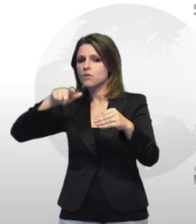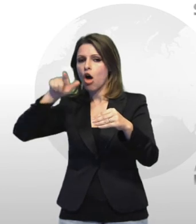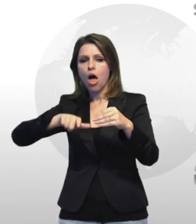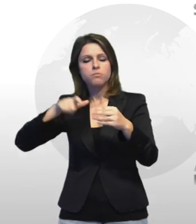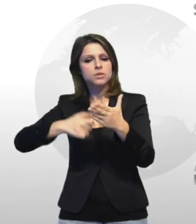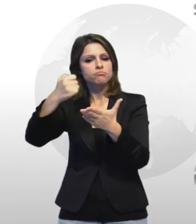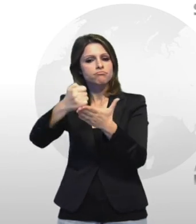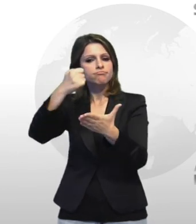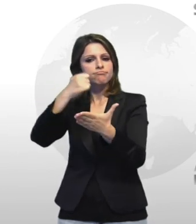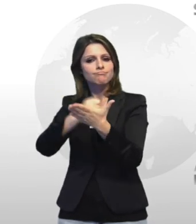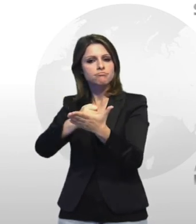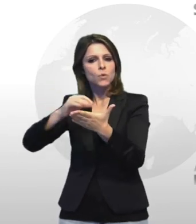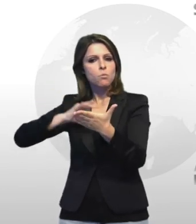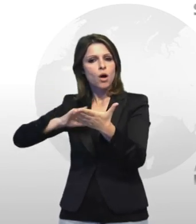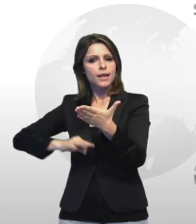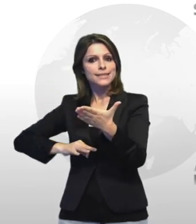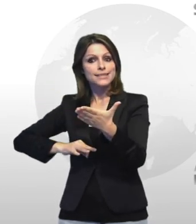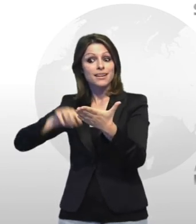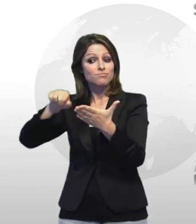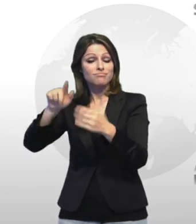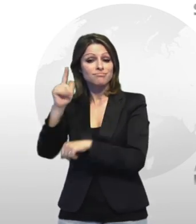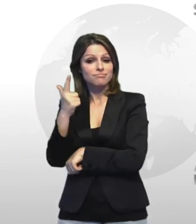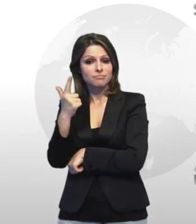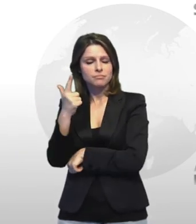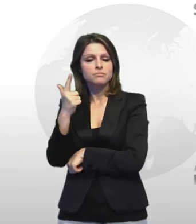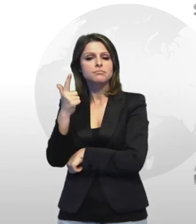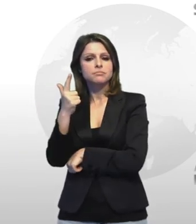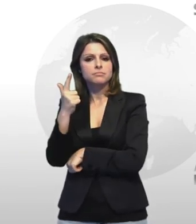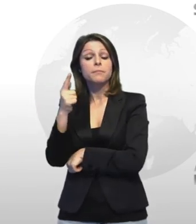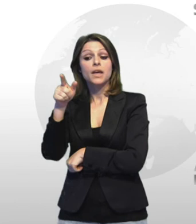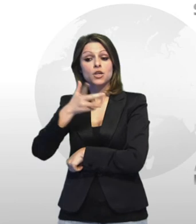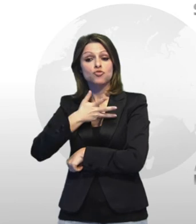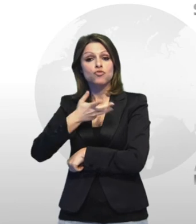autorizzazione di polizia di cui era sprovvisto ed altro materiale senza